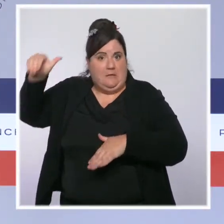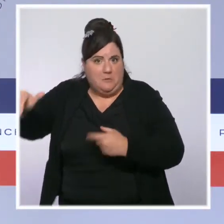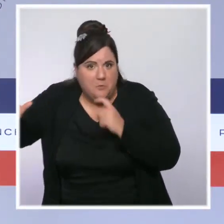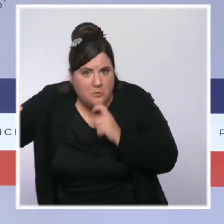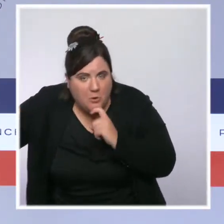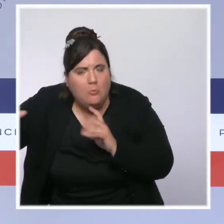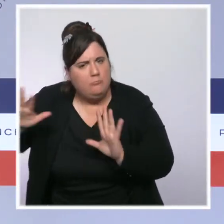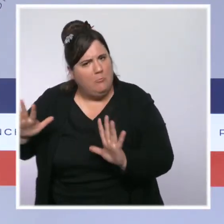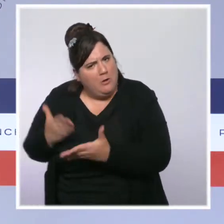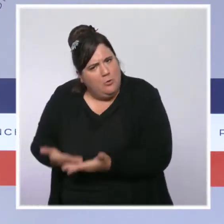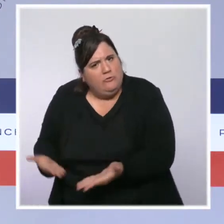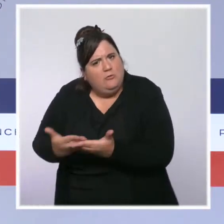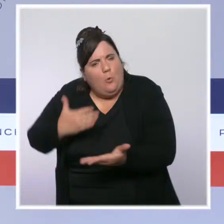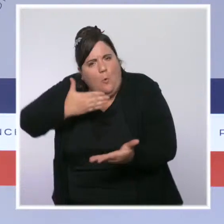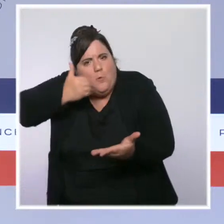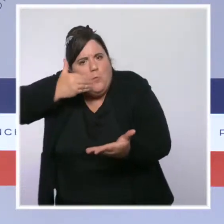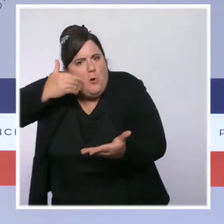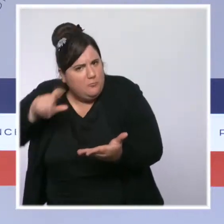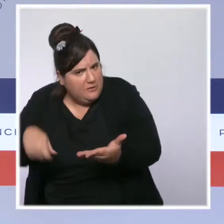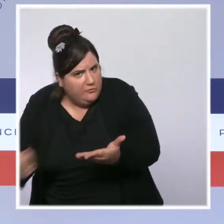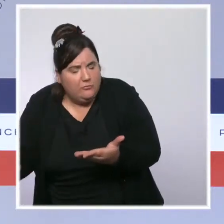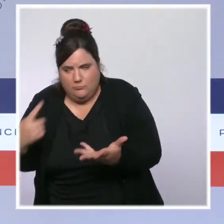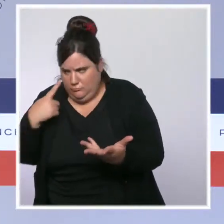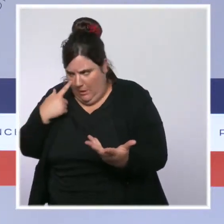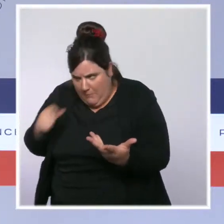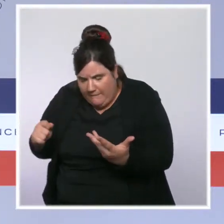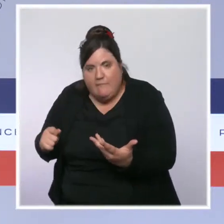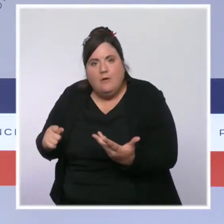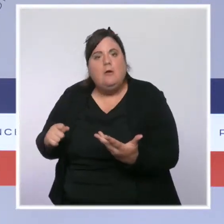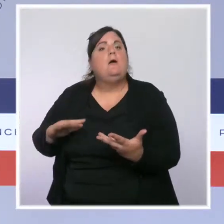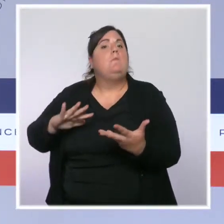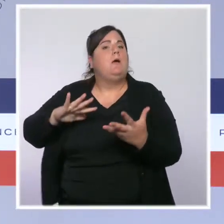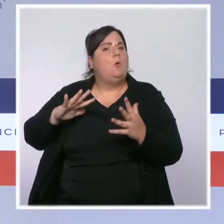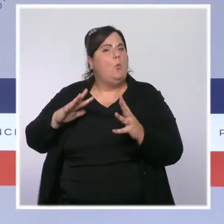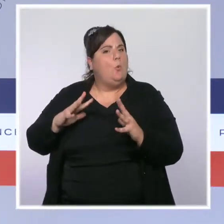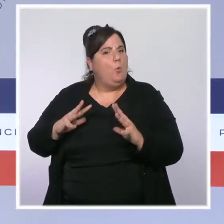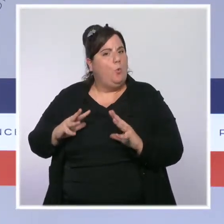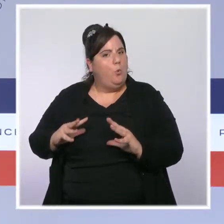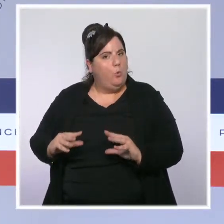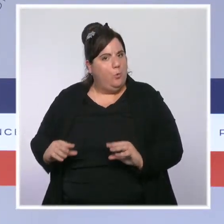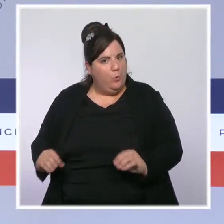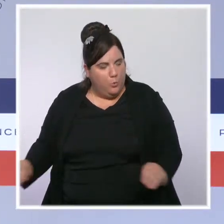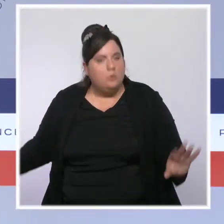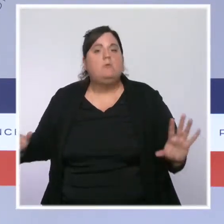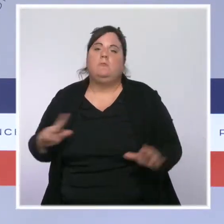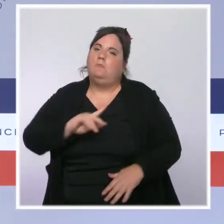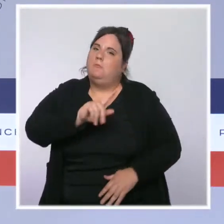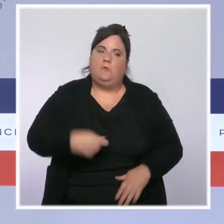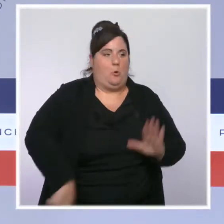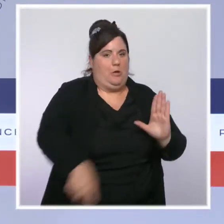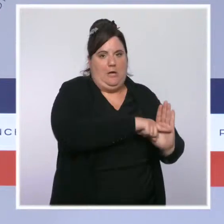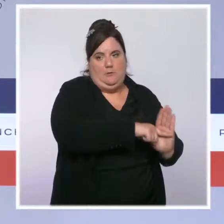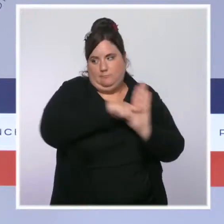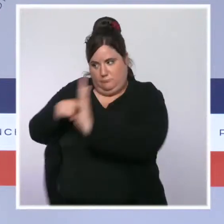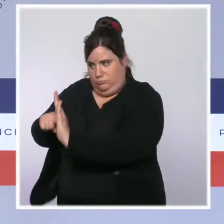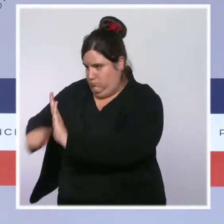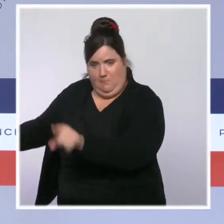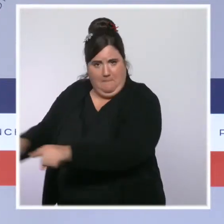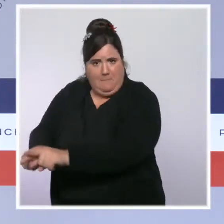dans certains territoires, et que dès que ce sera possible, nous appliquerons la règle de la même manière partout sur le territoire. Encore une fois,